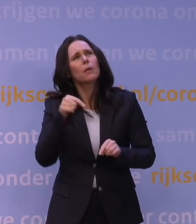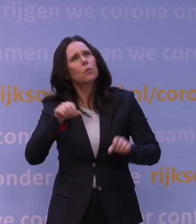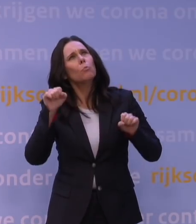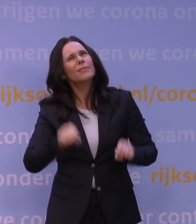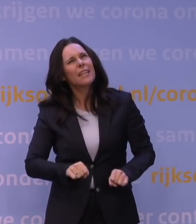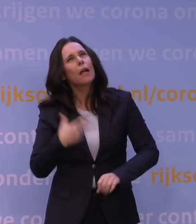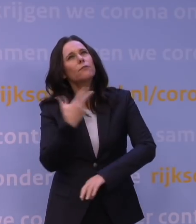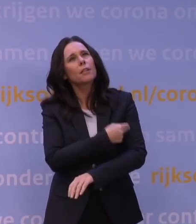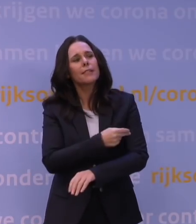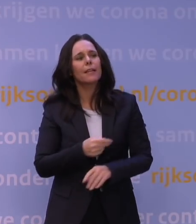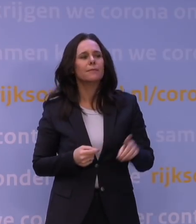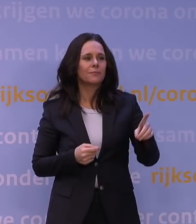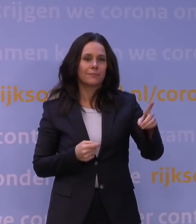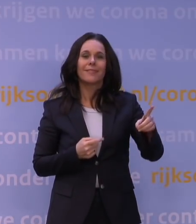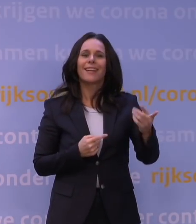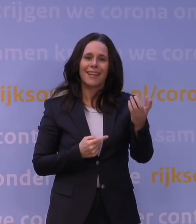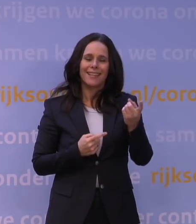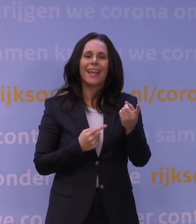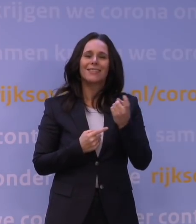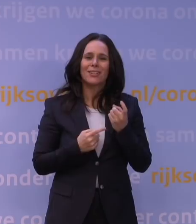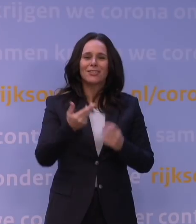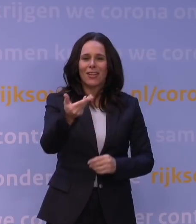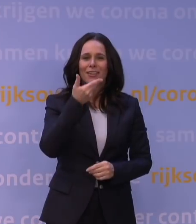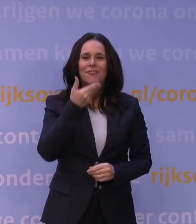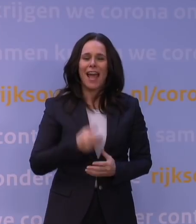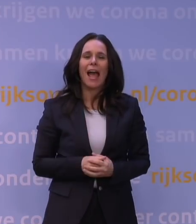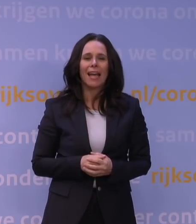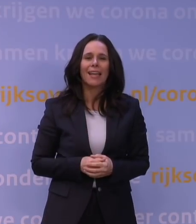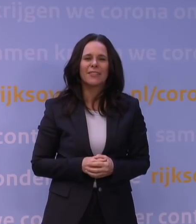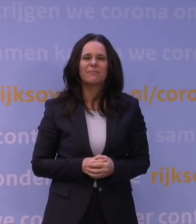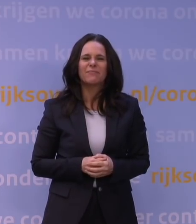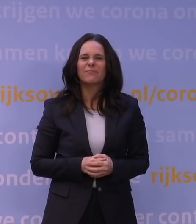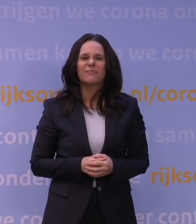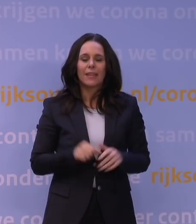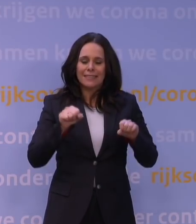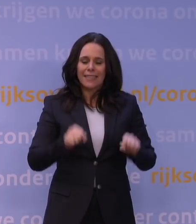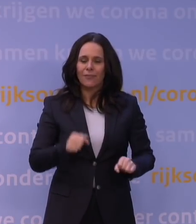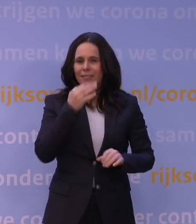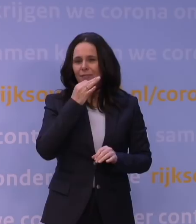Ja, dat is een interessante vraag. Daar hebben we nog niet het definitieve antwoord op, helaas.